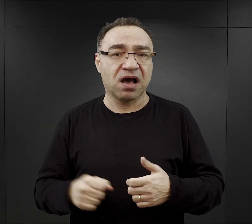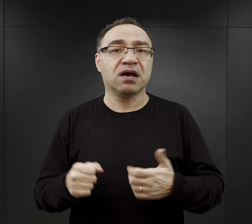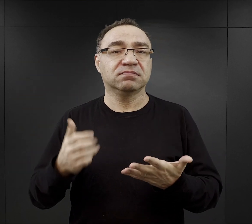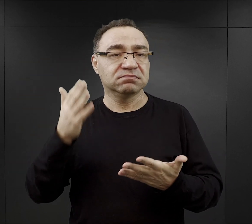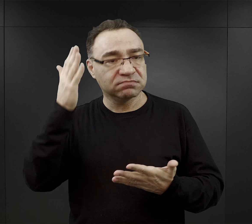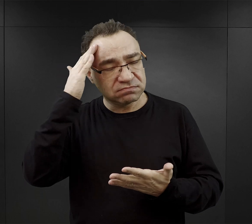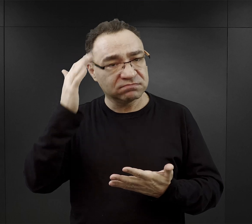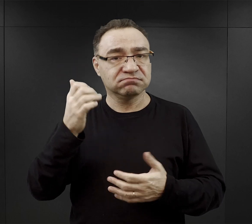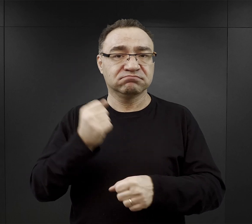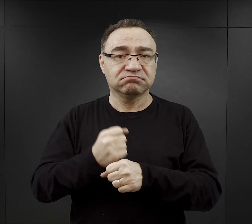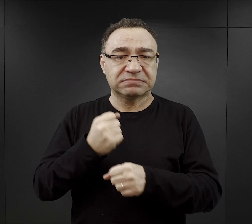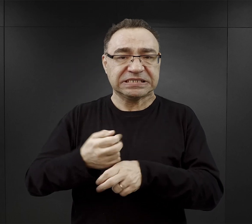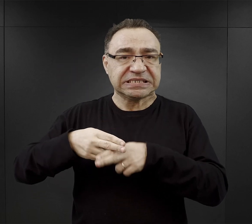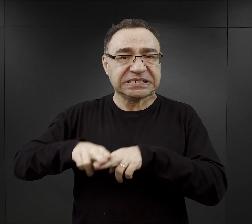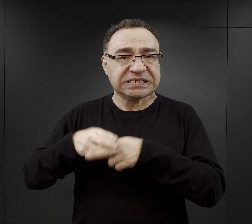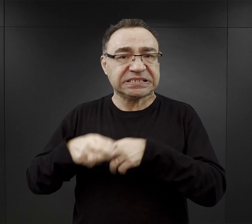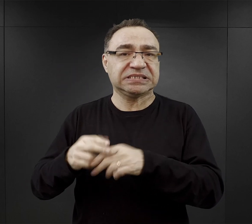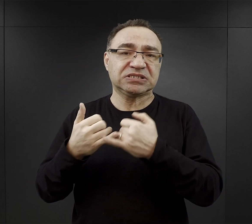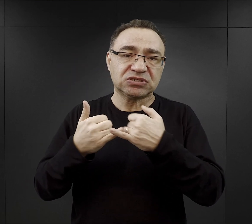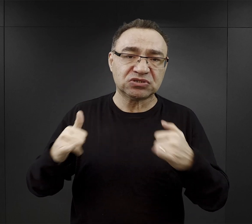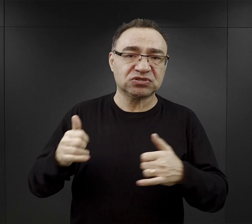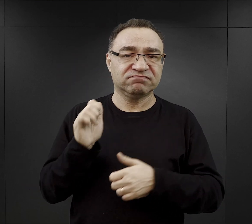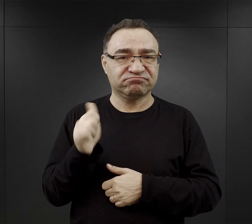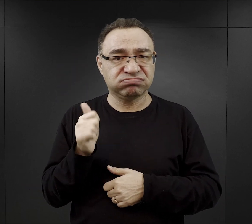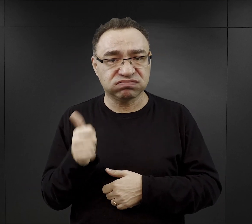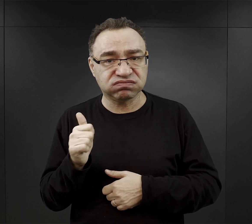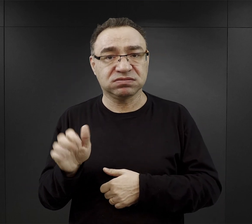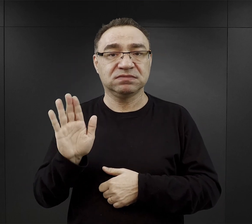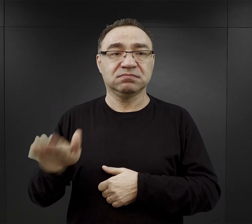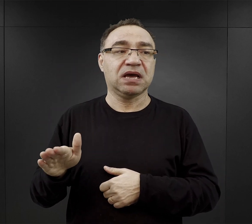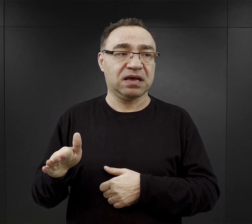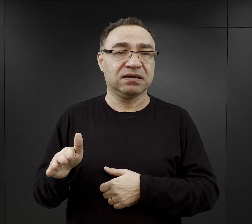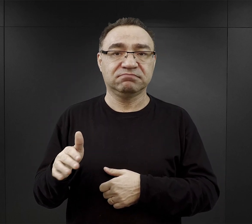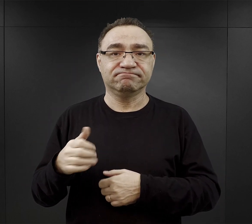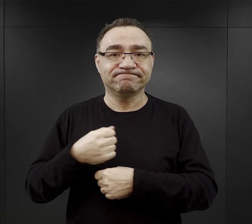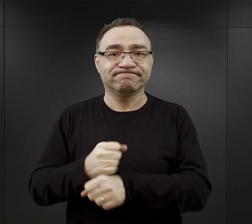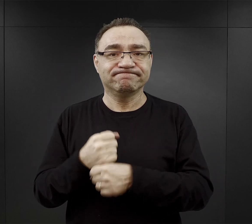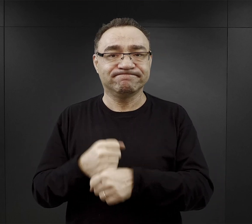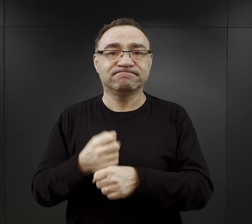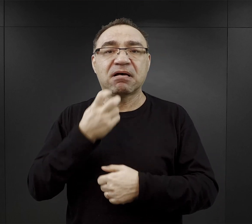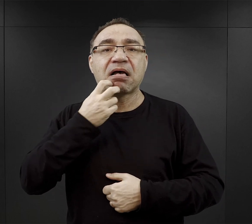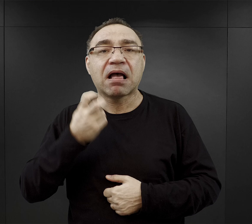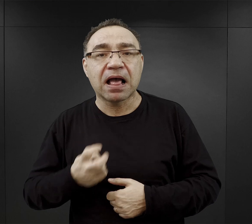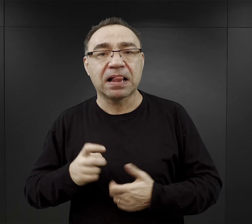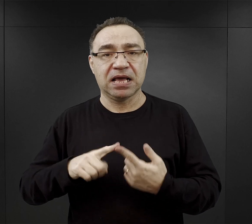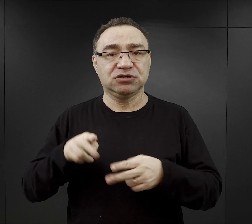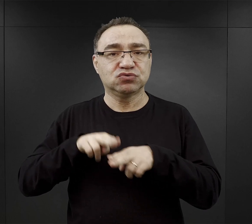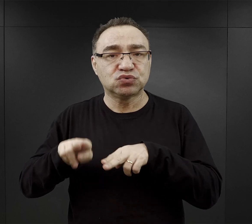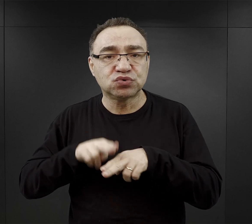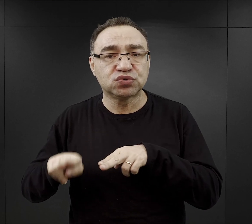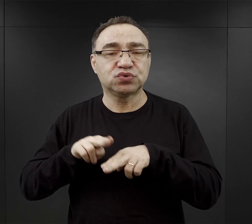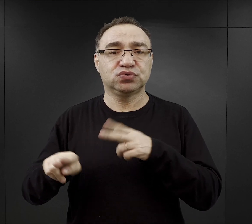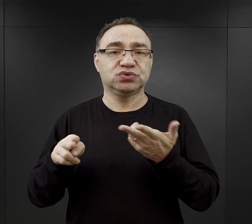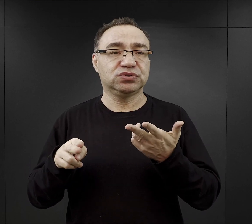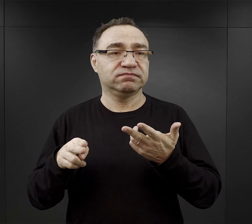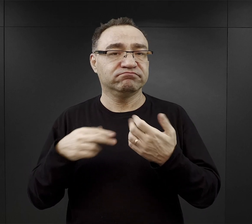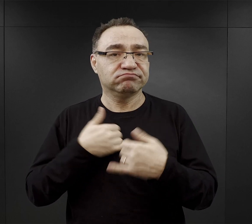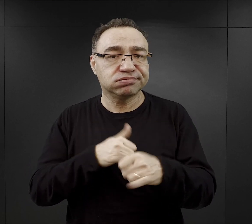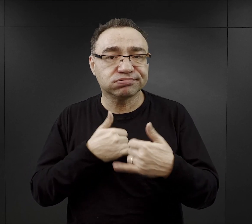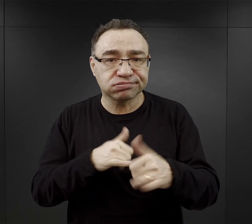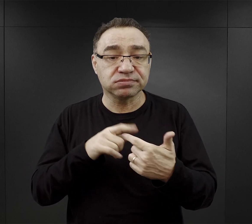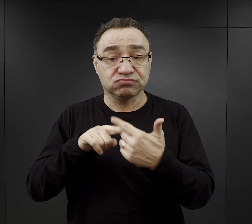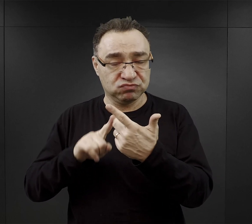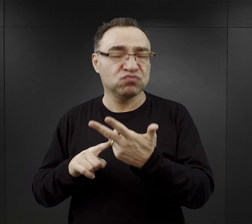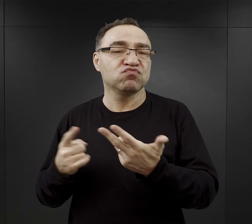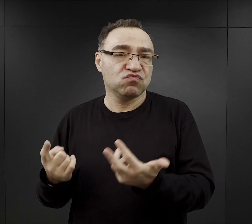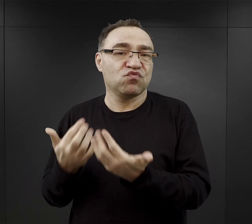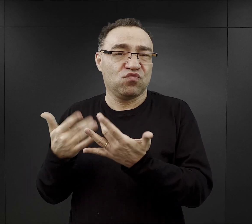czyli to byli np. rzemieślnicy, fachowcy w dziedzinie elektryczności, ślusarstwa, ciesielstwa i tak dalej, i tak dalej.